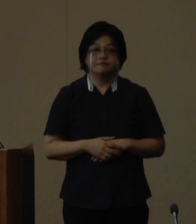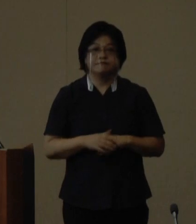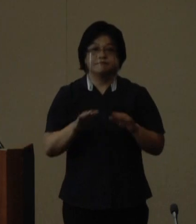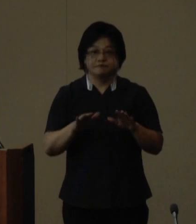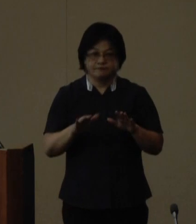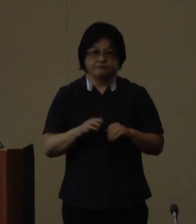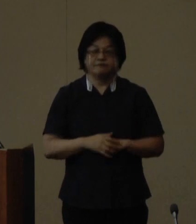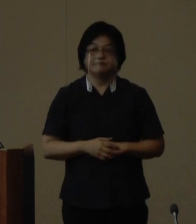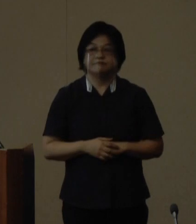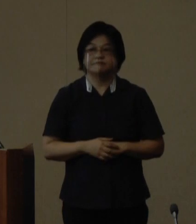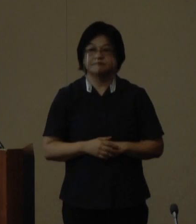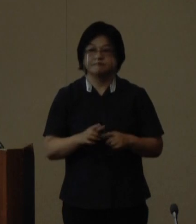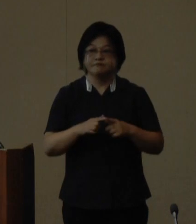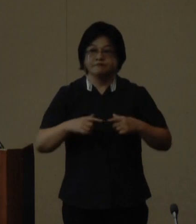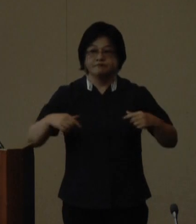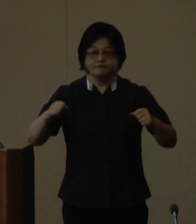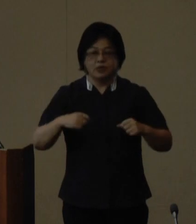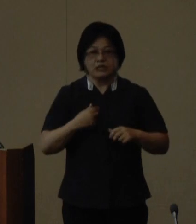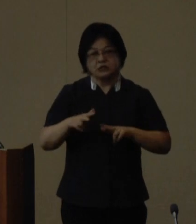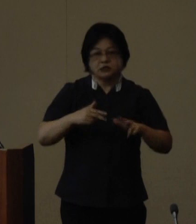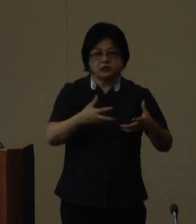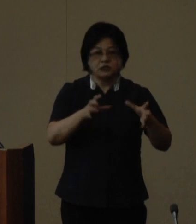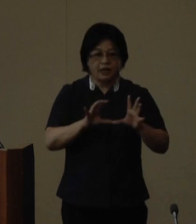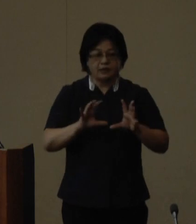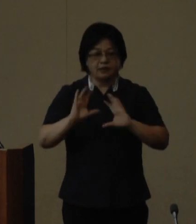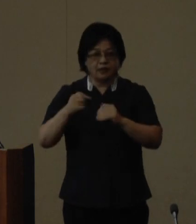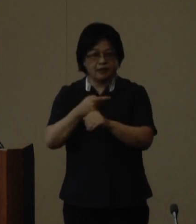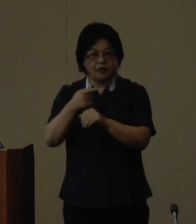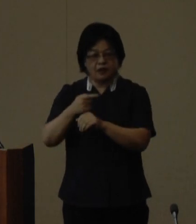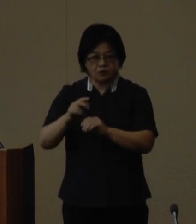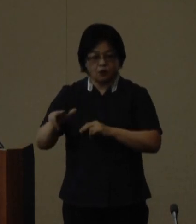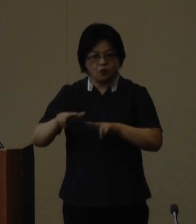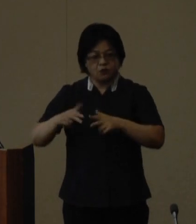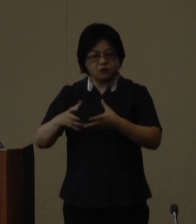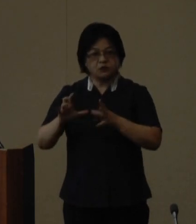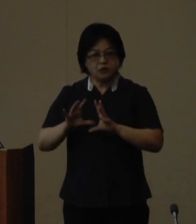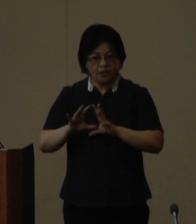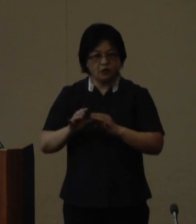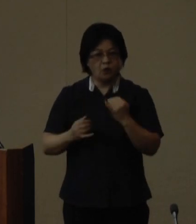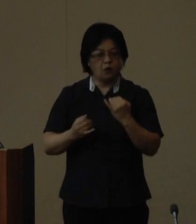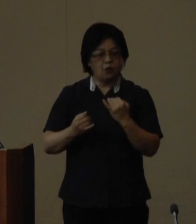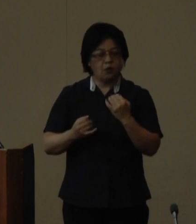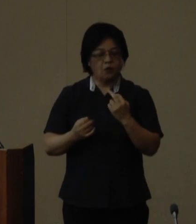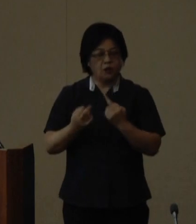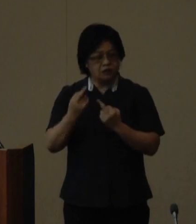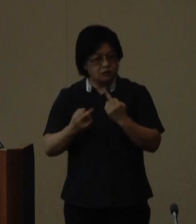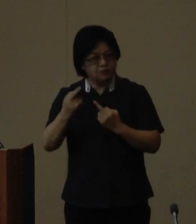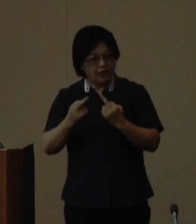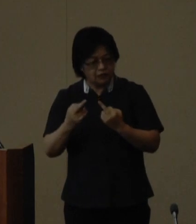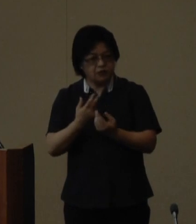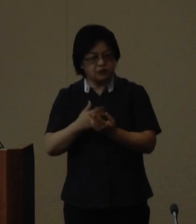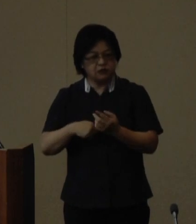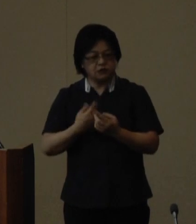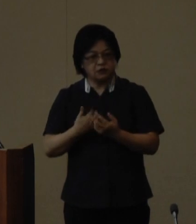この度日本の自治体と海外の自治体 の姉妹自治体提携等に基づく交流 活動のうち